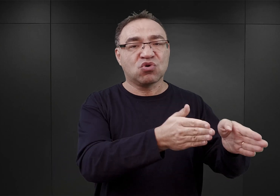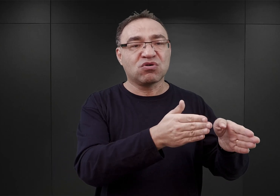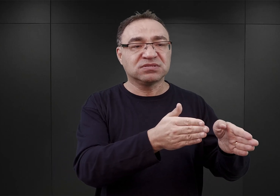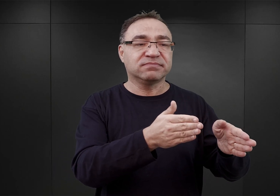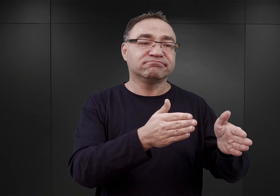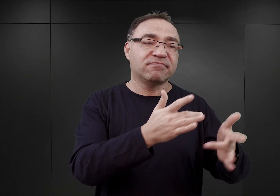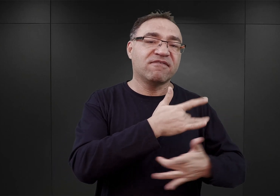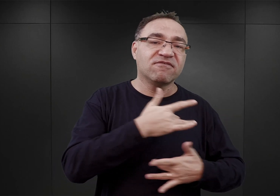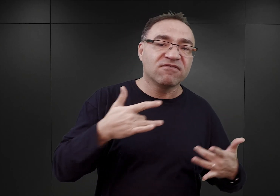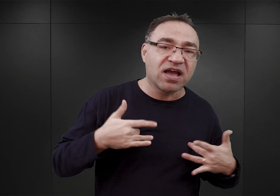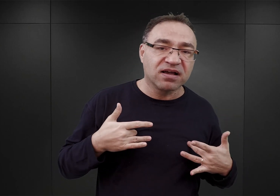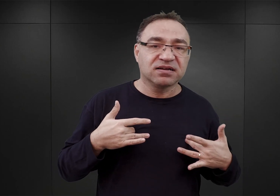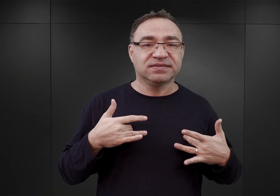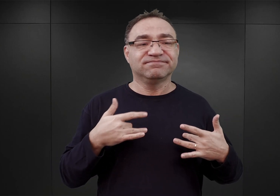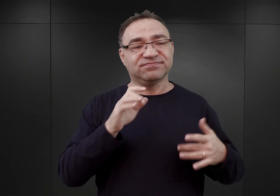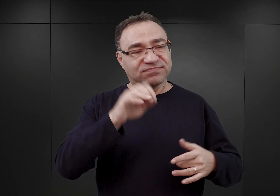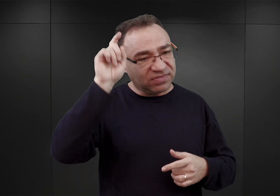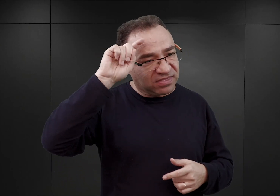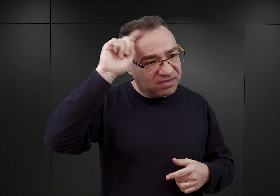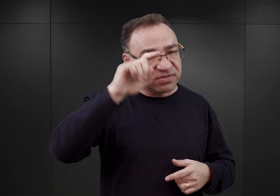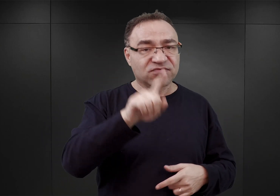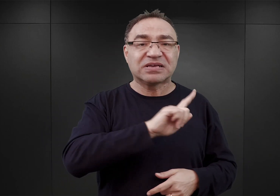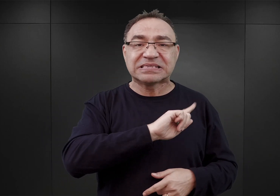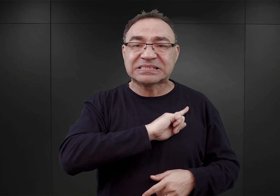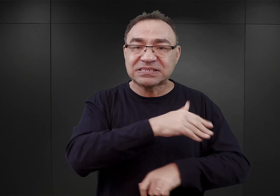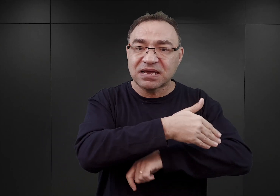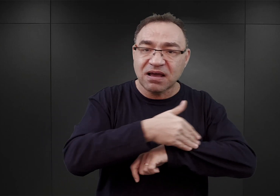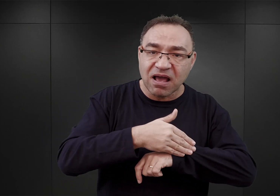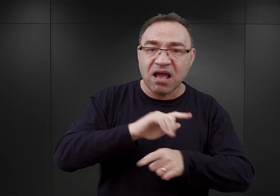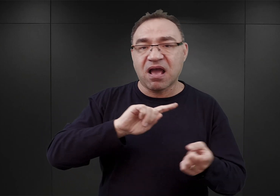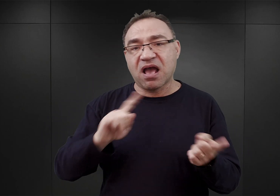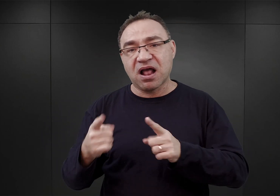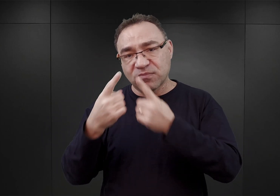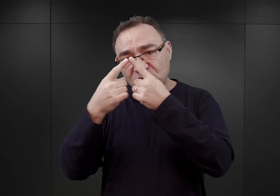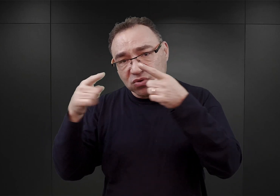zazwyczaj przez niemiecką straż graniczną albo przez słowackich żandarmów.